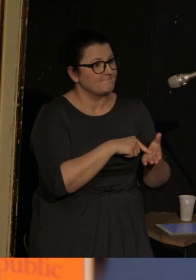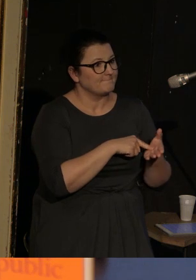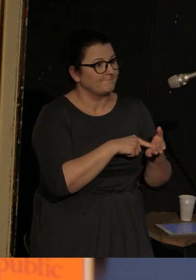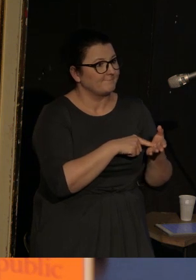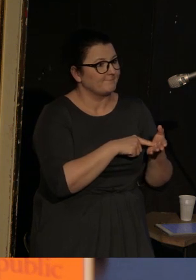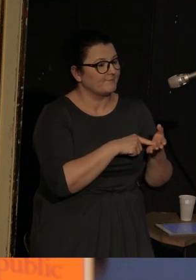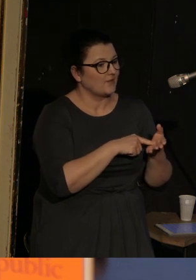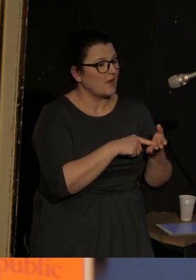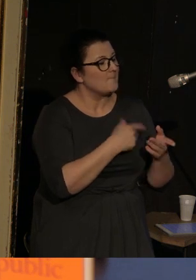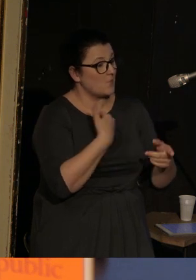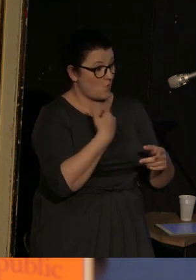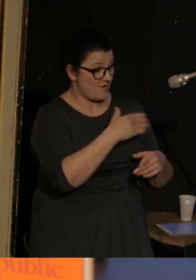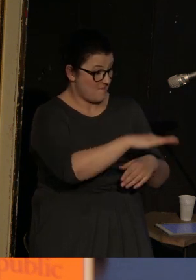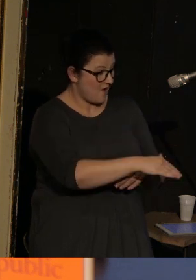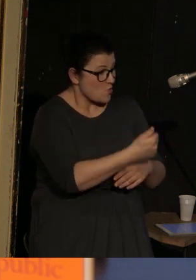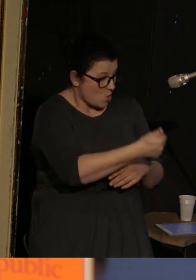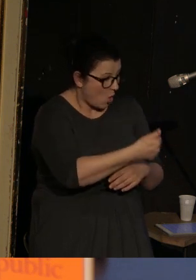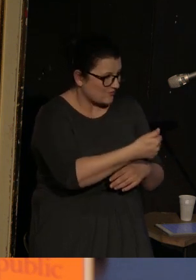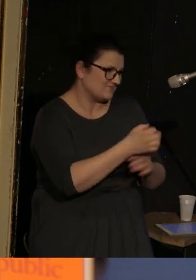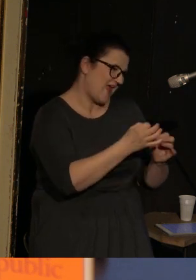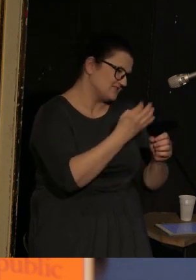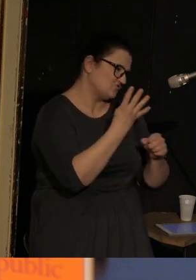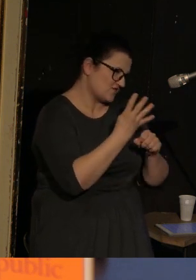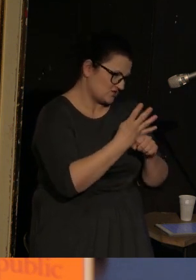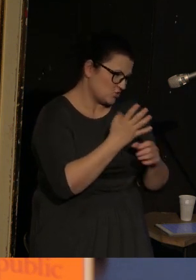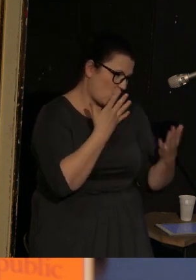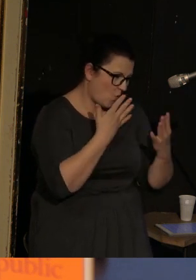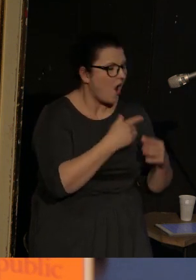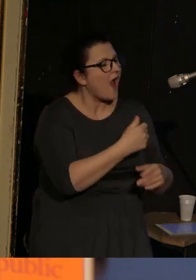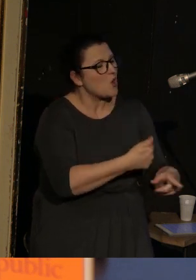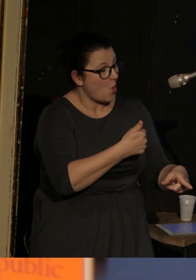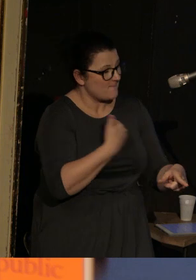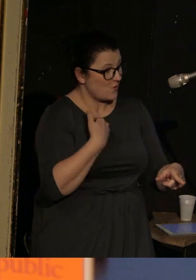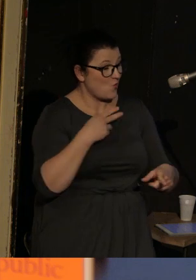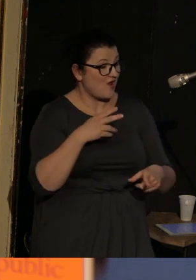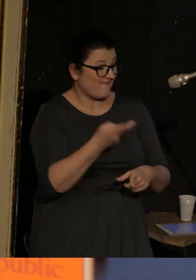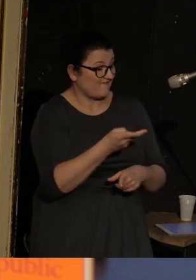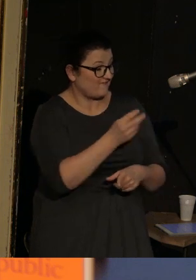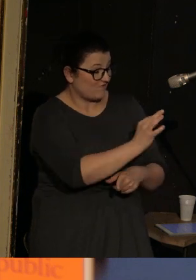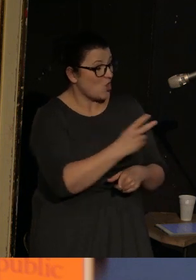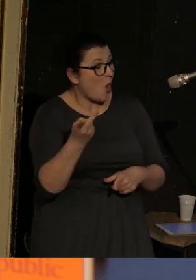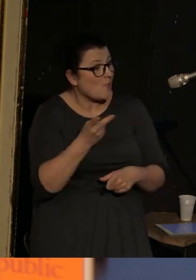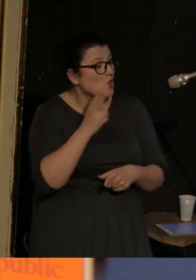kiedy miał roczek, a teraz ma ok. 40-tki, oboje jego rodzice zostali w tej Odessie aresztowani.